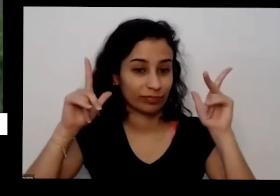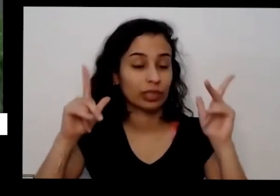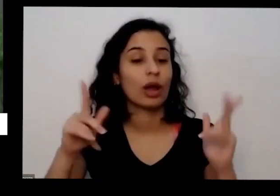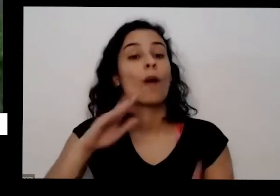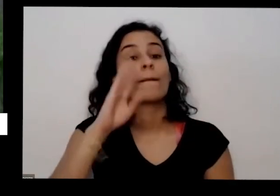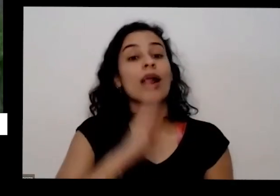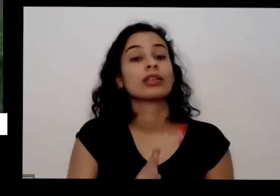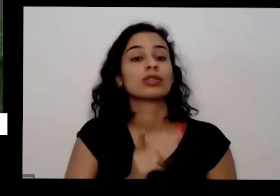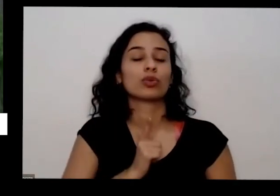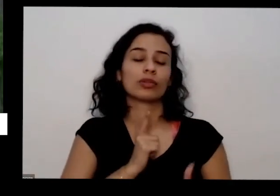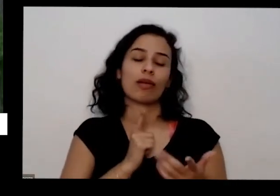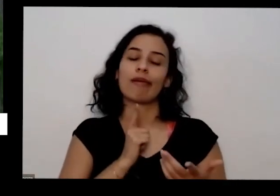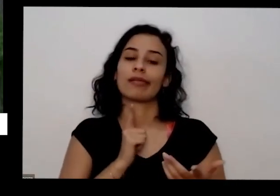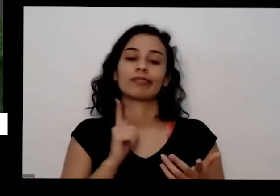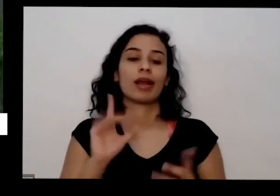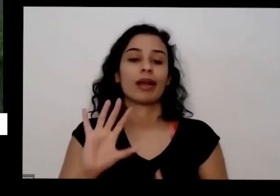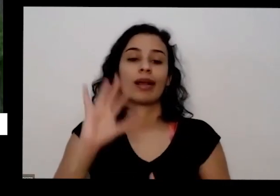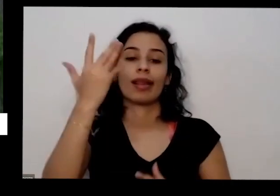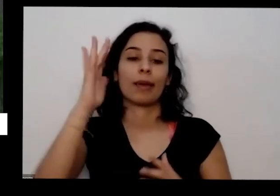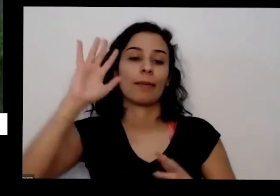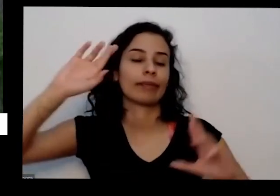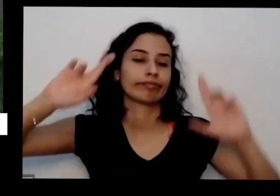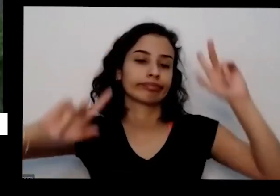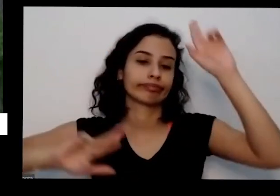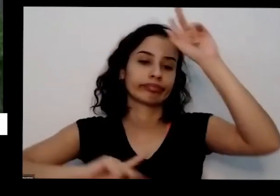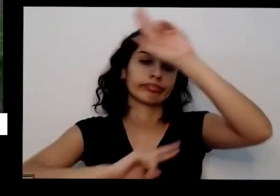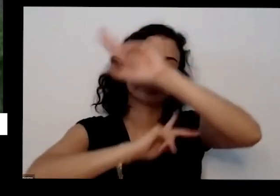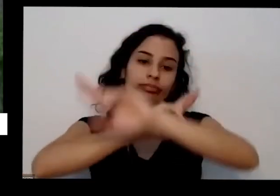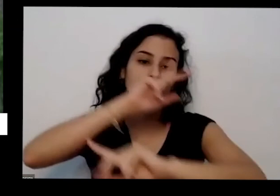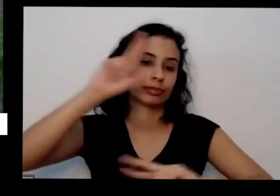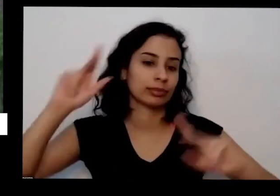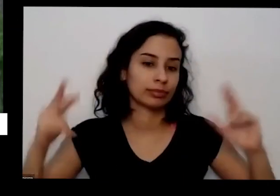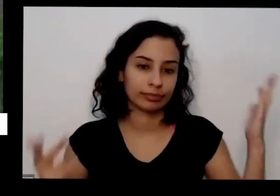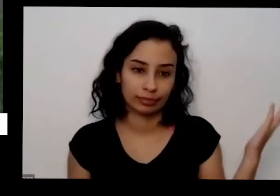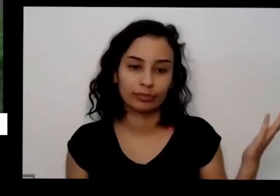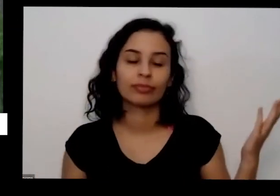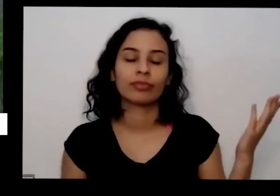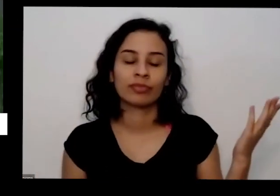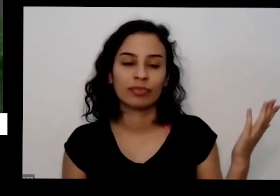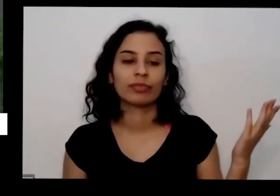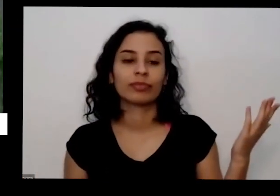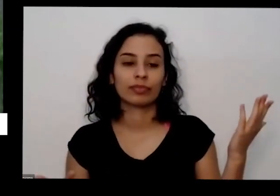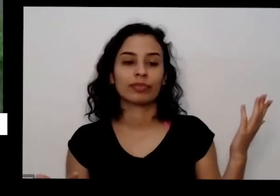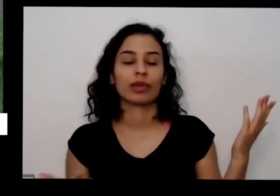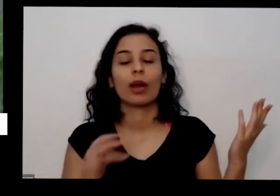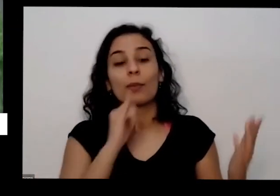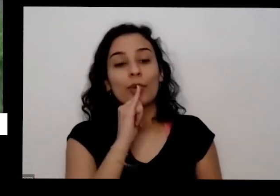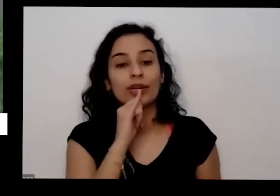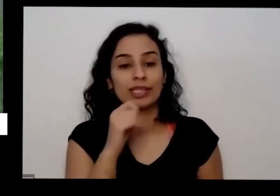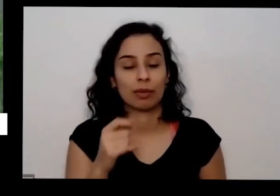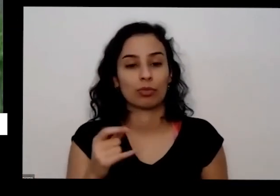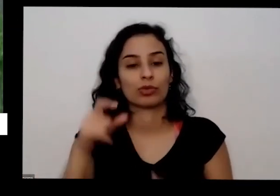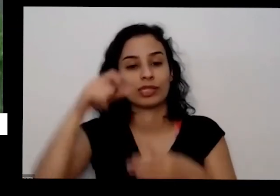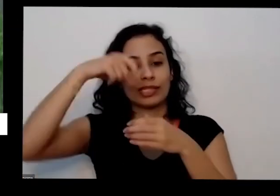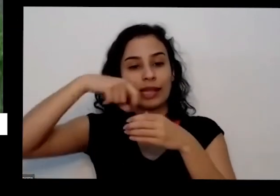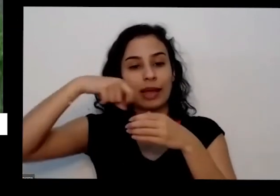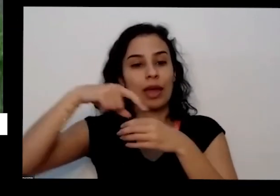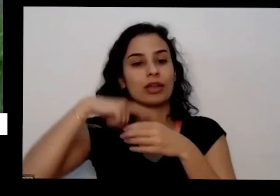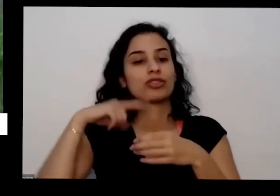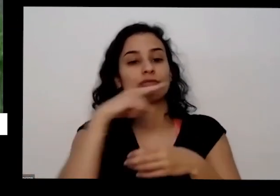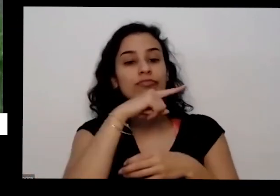e tem muita sementinhas tem uma uma pinça que prazer tem uma pinha do Brasil e tá dizendo onde é